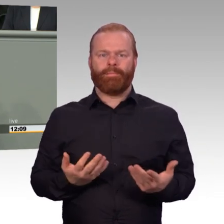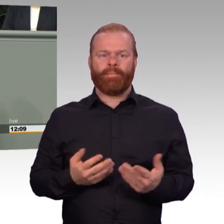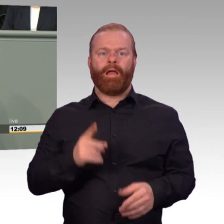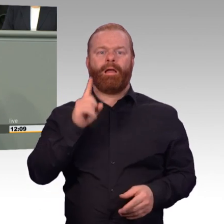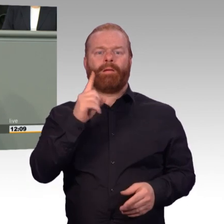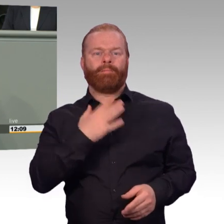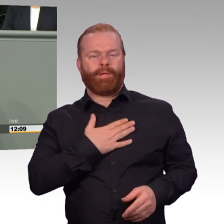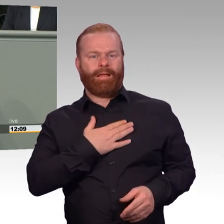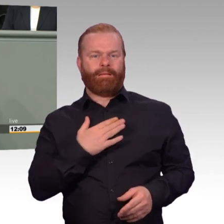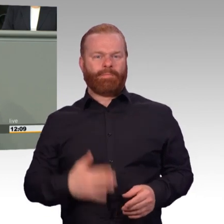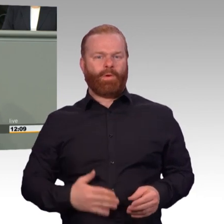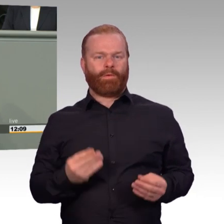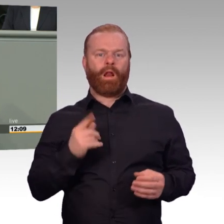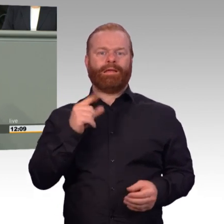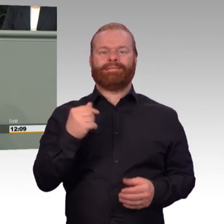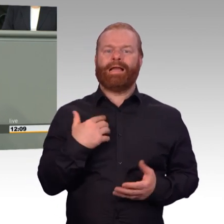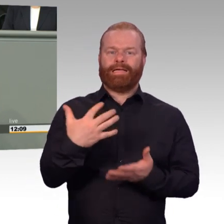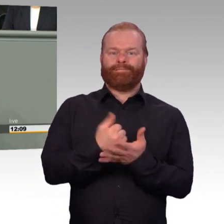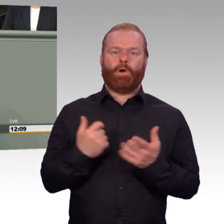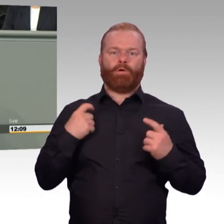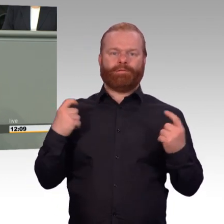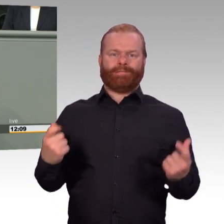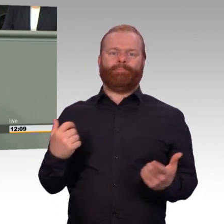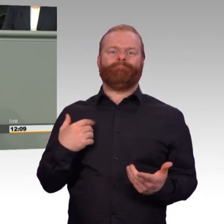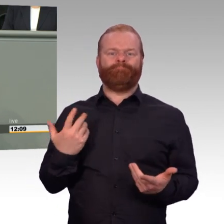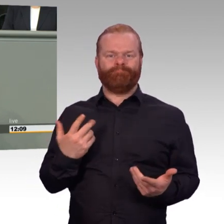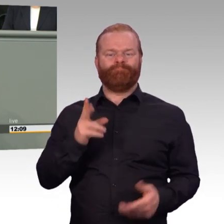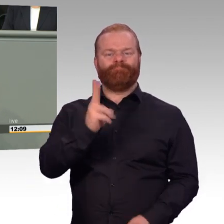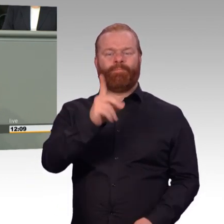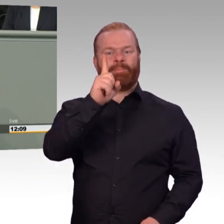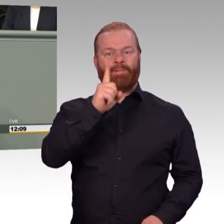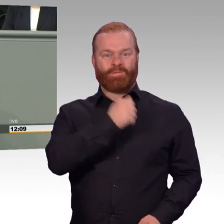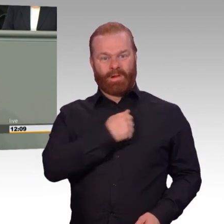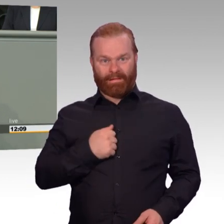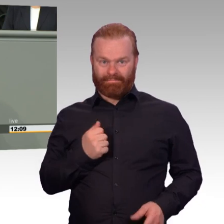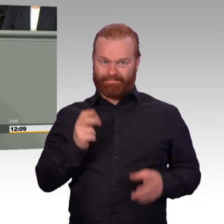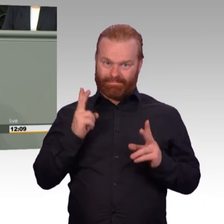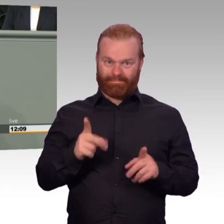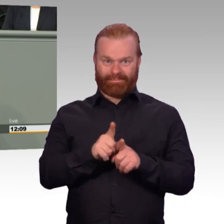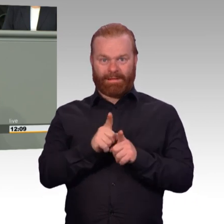kann doch nicht sein, dass wir in unserer hoch professionellen Freiwilligenarmee den Anspruch auf eine geregelte Arbeits-,